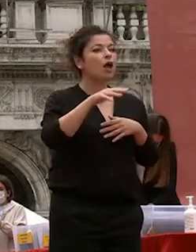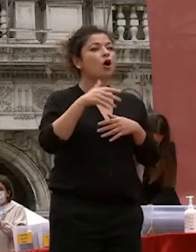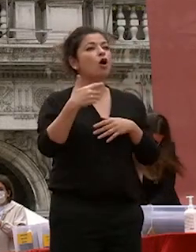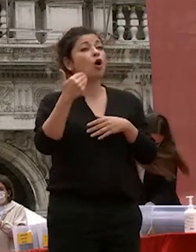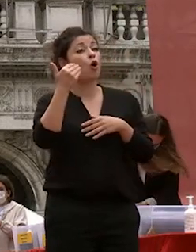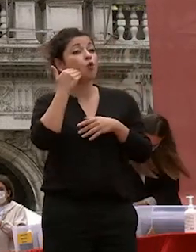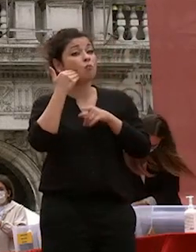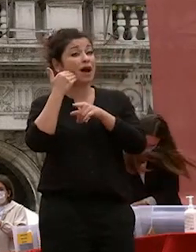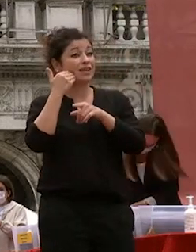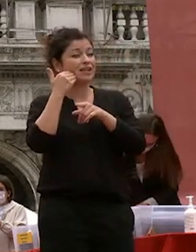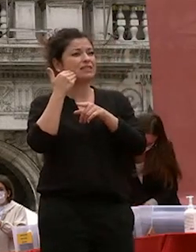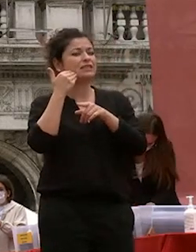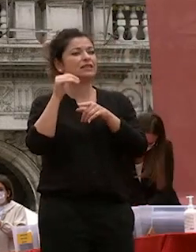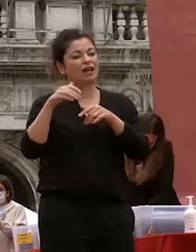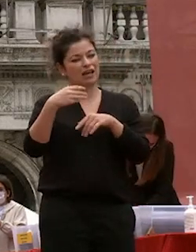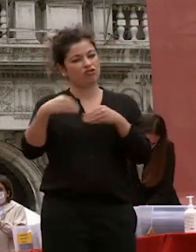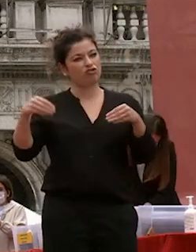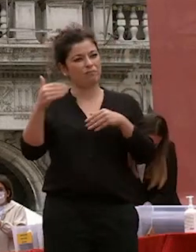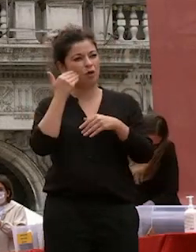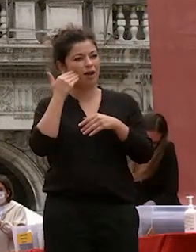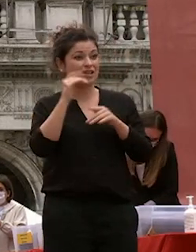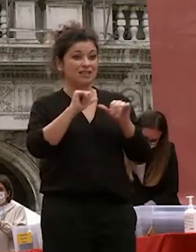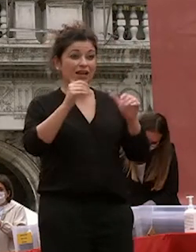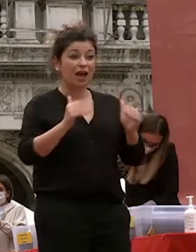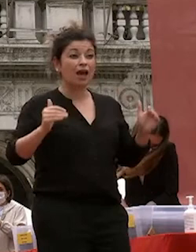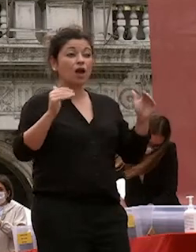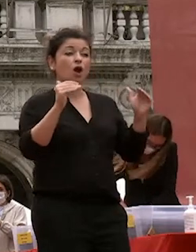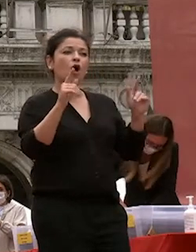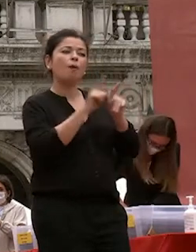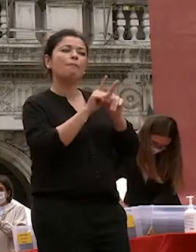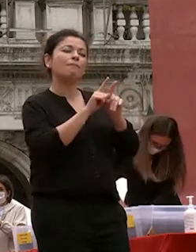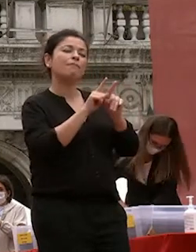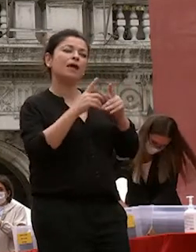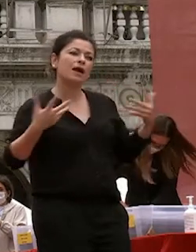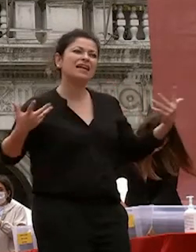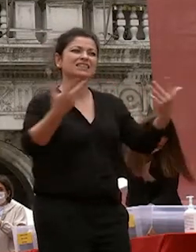quelle economiche e scientifiche ma si integrano e tutte insieme concorrono per